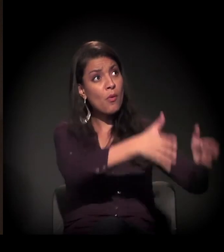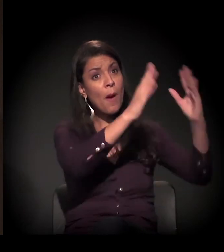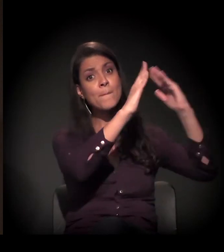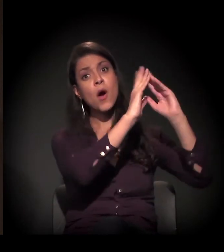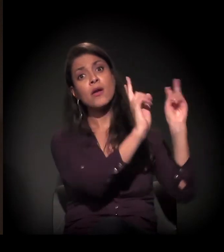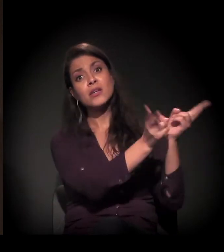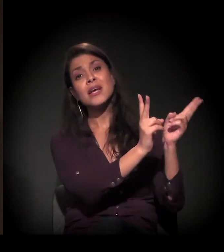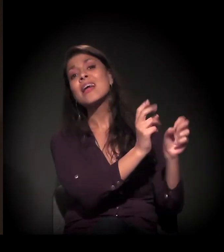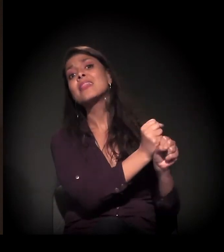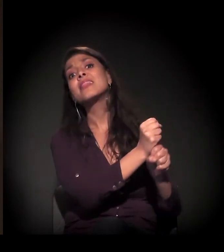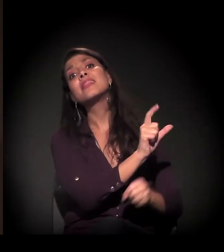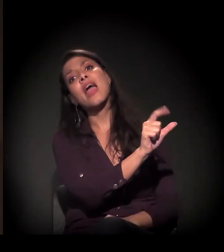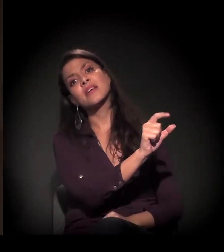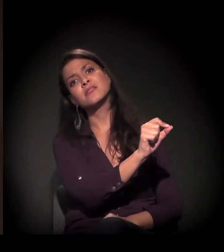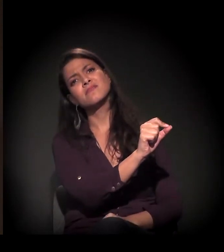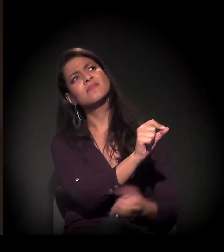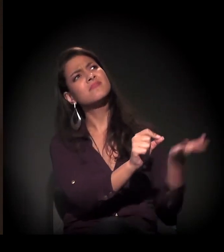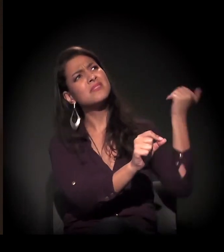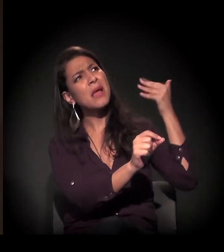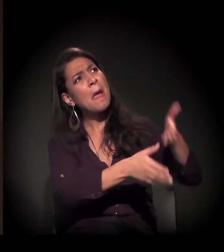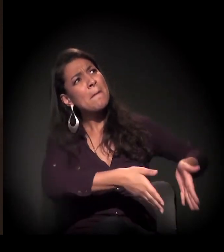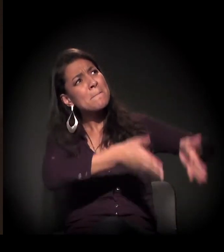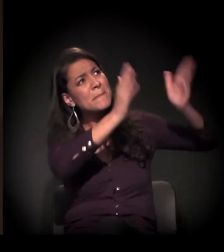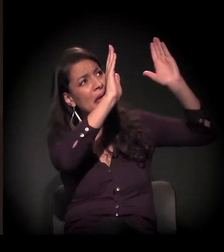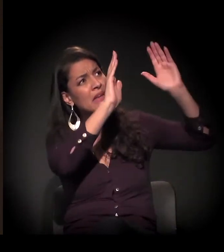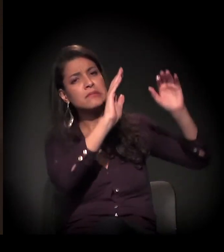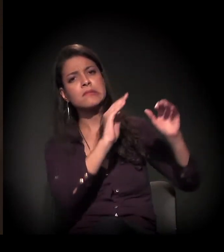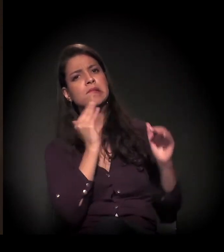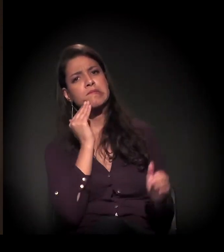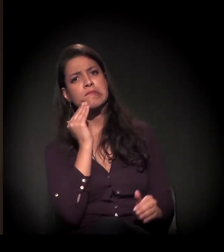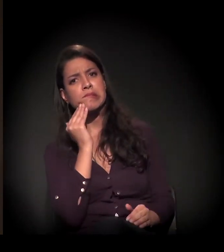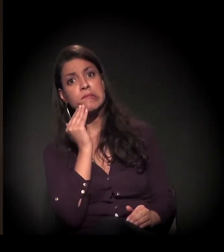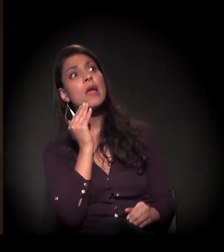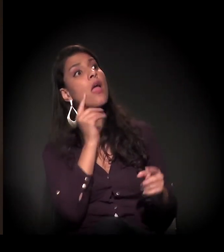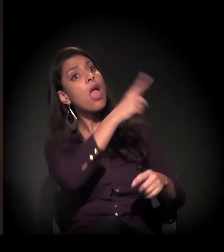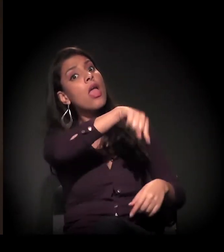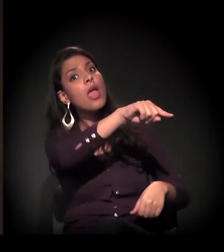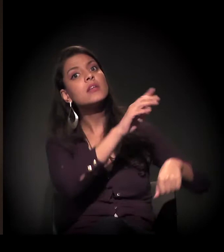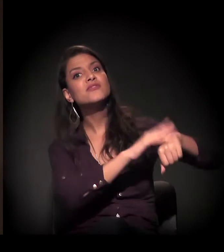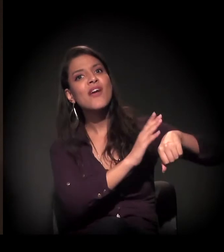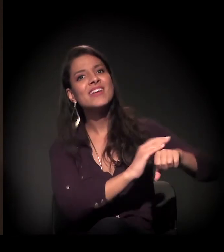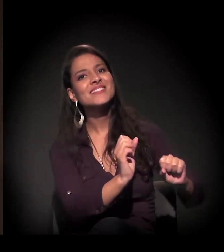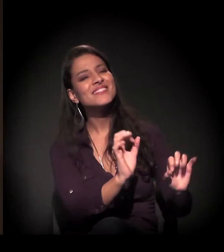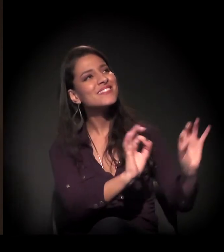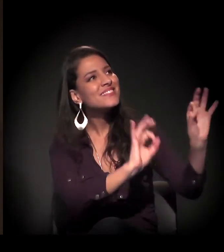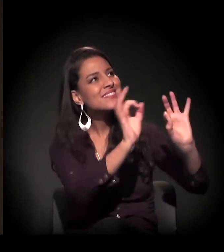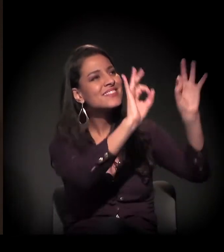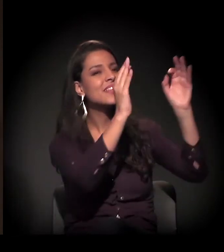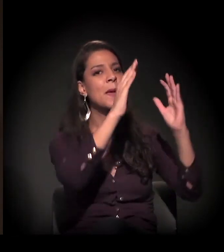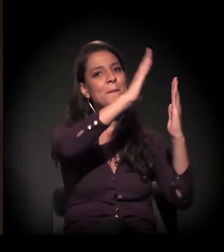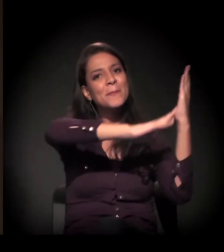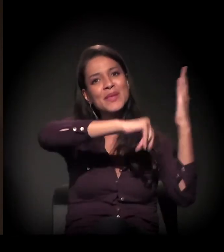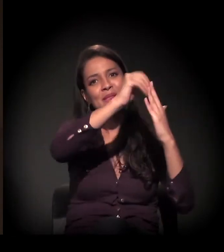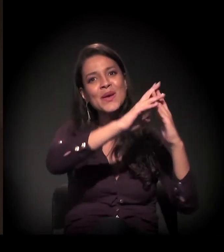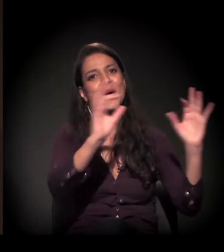E numa área, num prédio que estava totalmente degradado e foi totalmente recuperado, pintado, organizado pelo movimento de moradia,